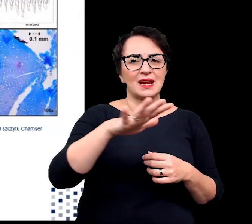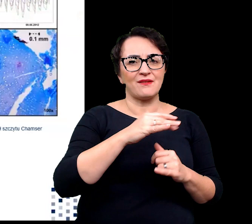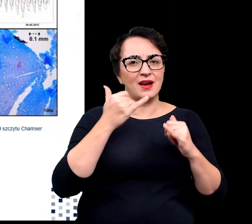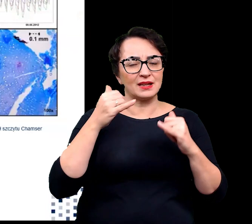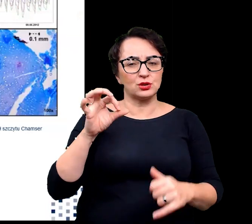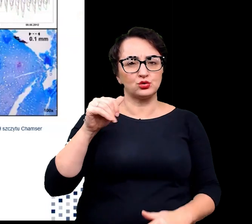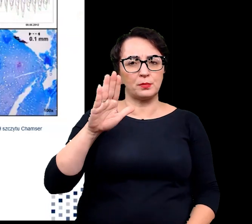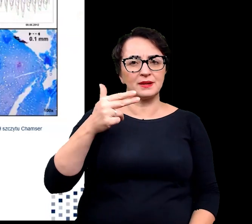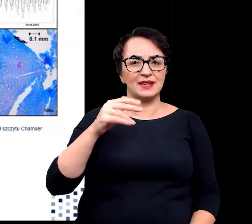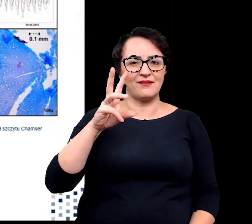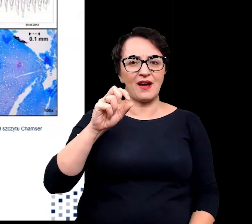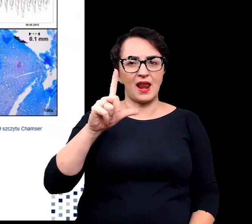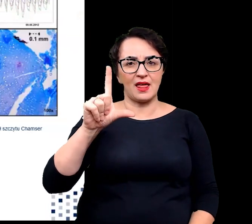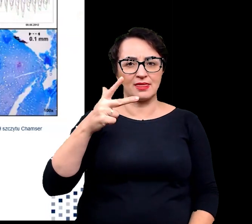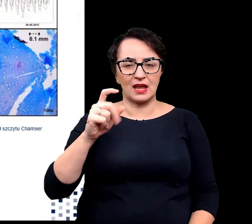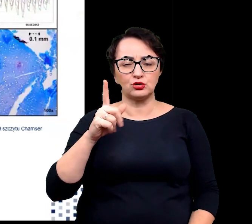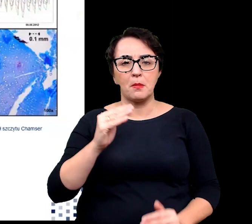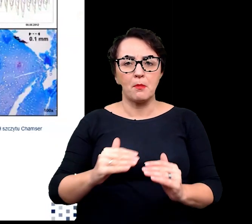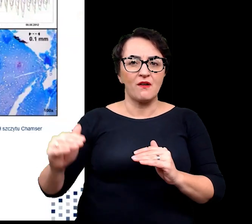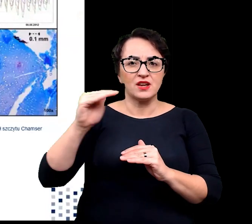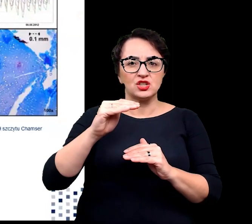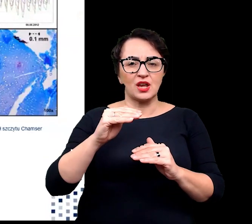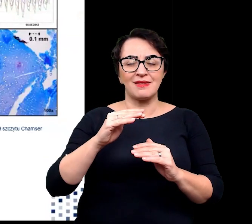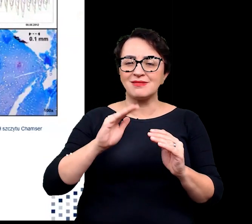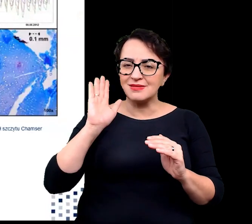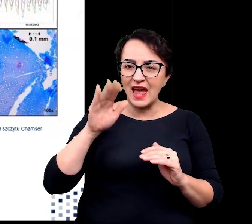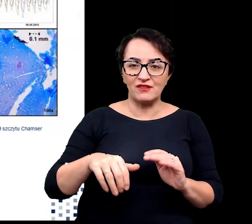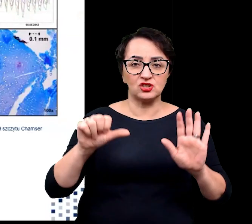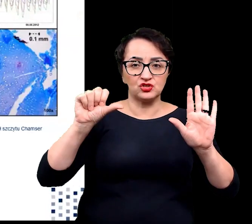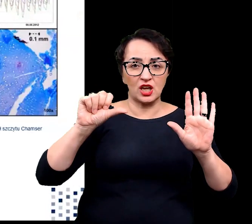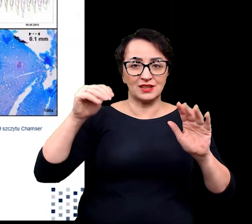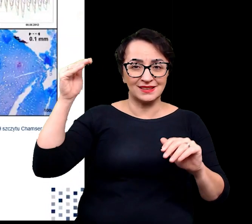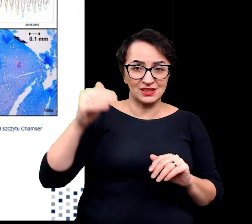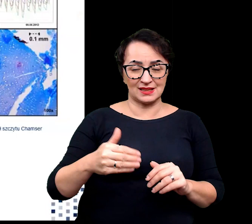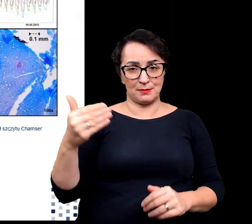czyli takich, które znajdują się powyżej wysokości nawet 6000 m.